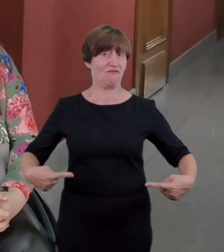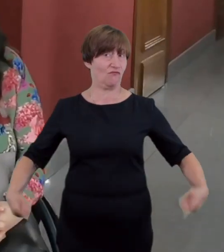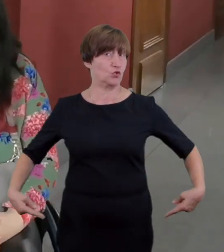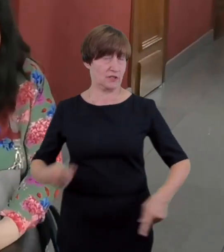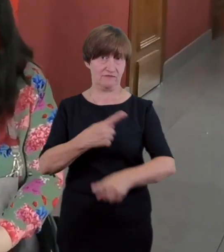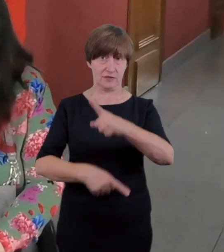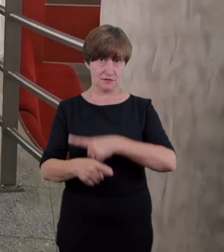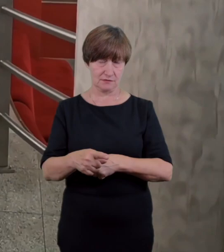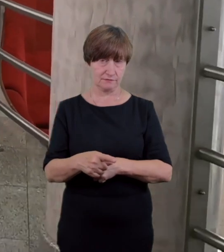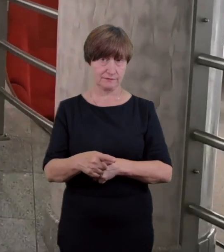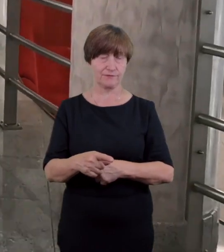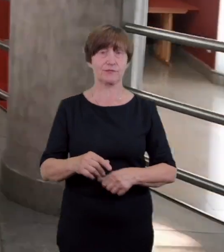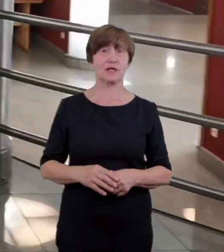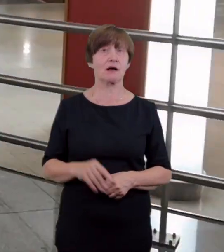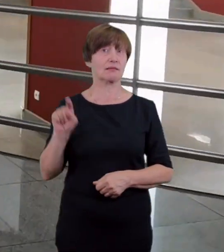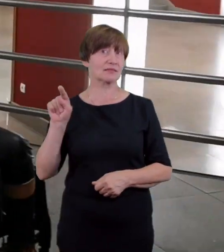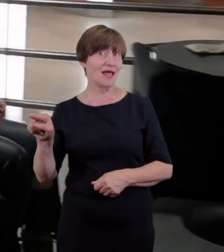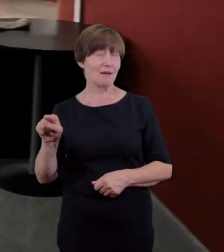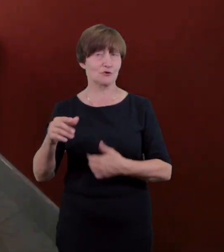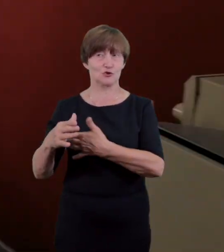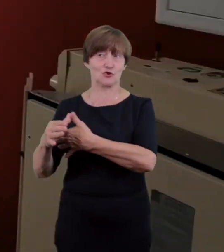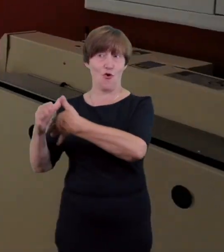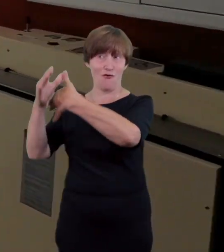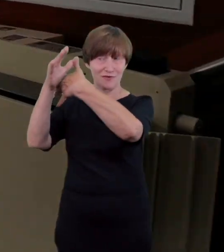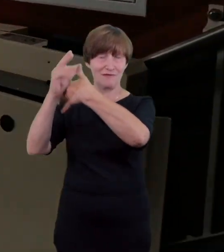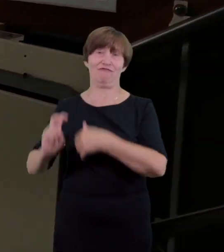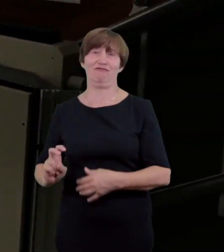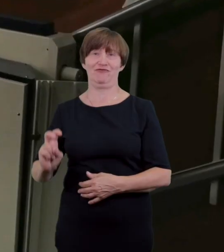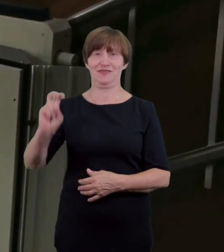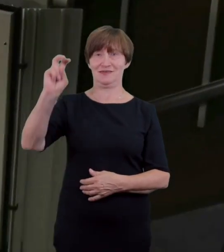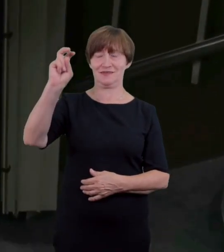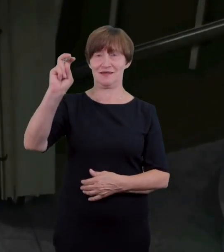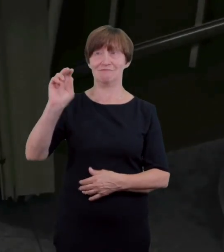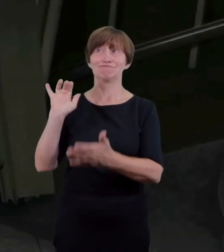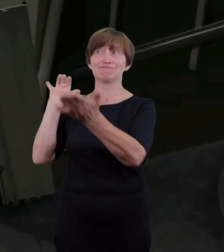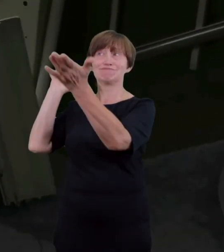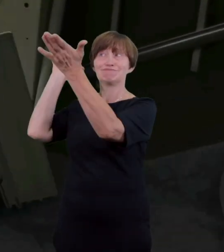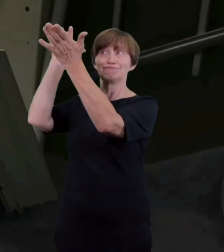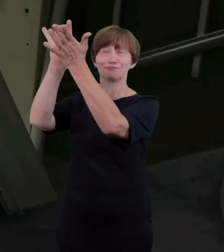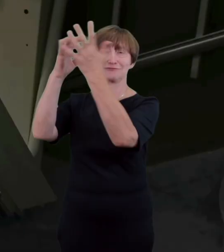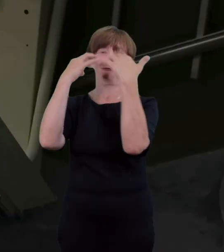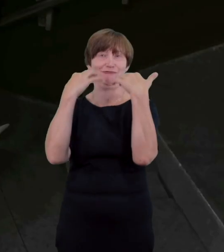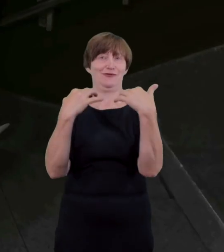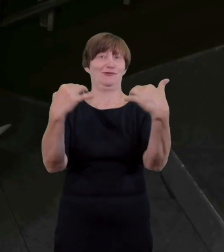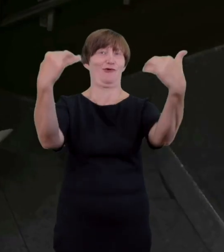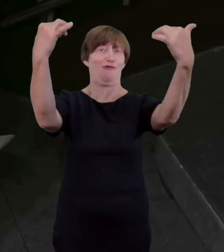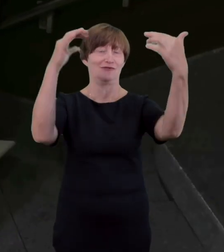Scenę wyposażone w windę schodową w jej obsłudze także służą pomocą przeszkoleni